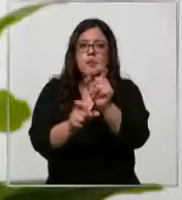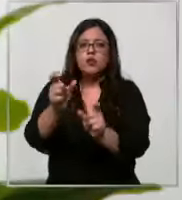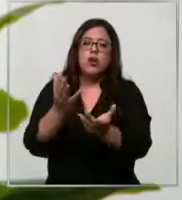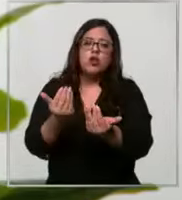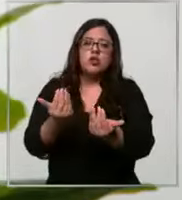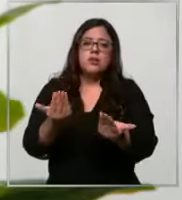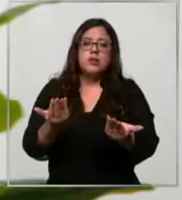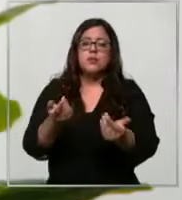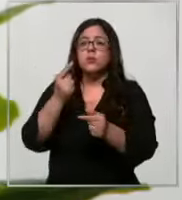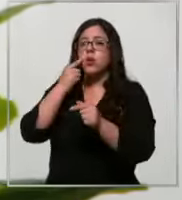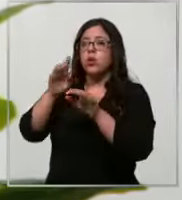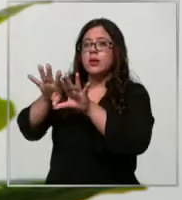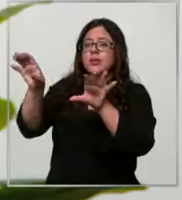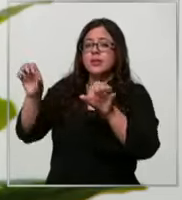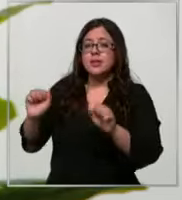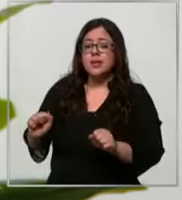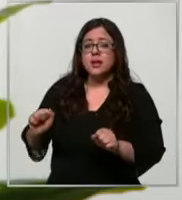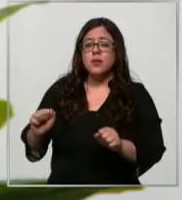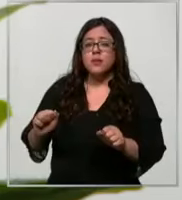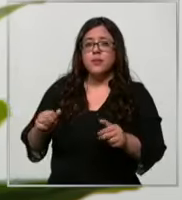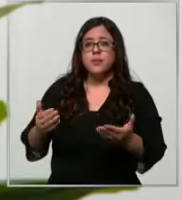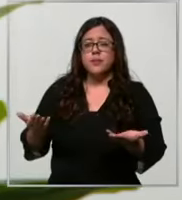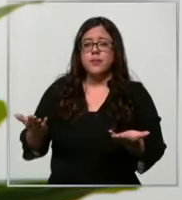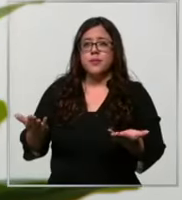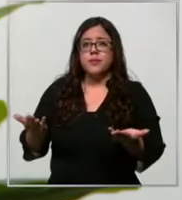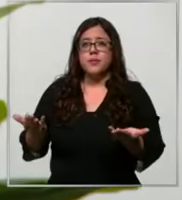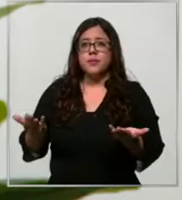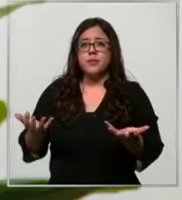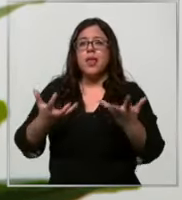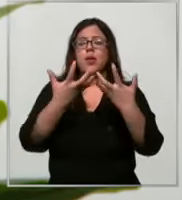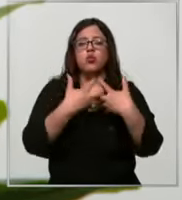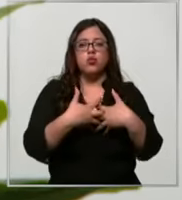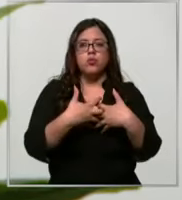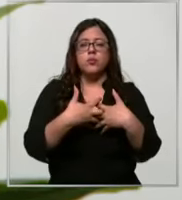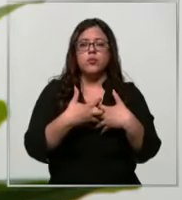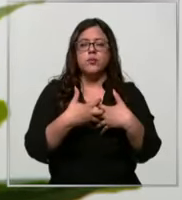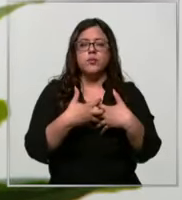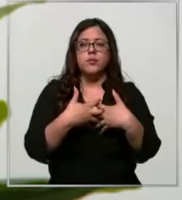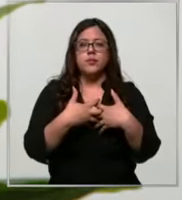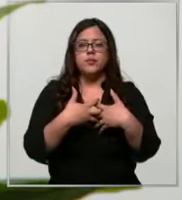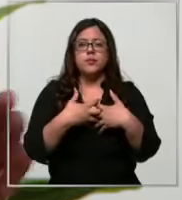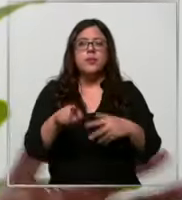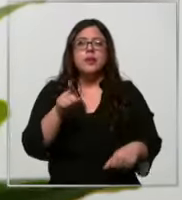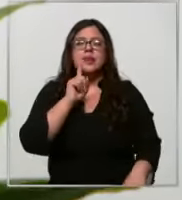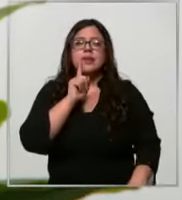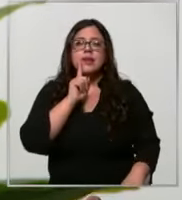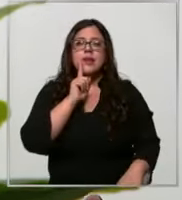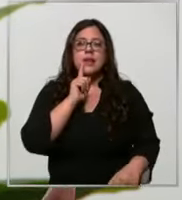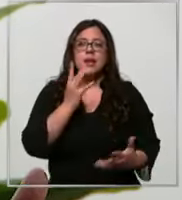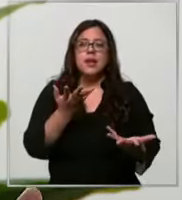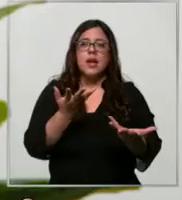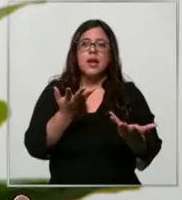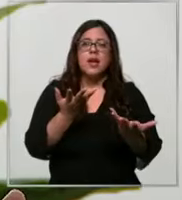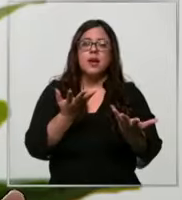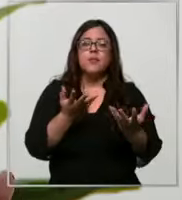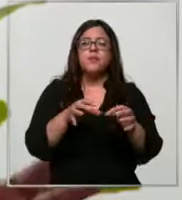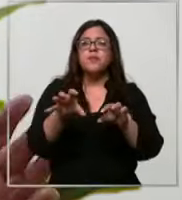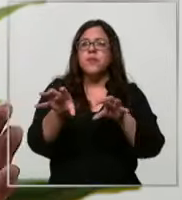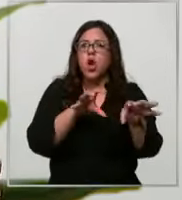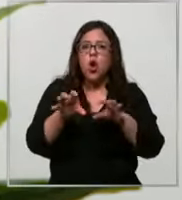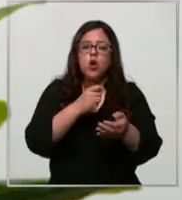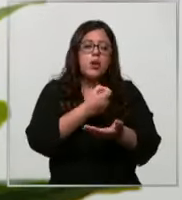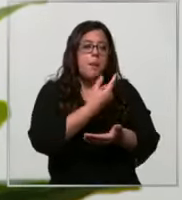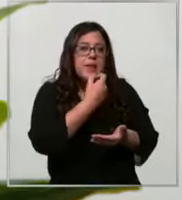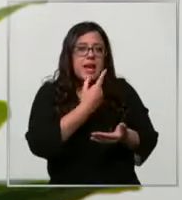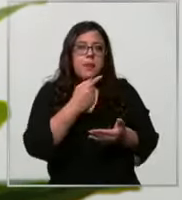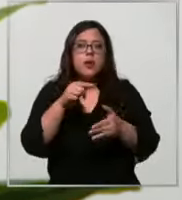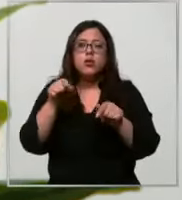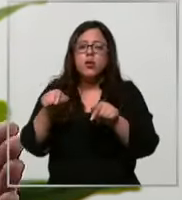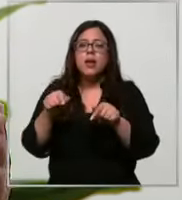el sistema es automático tiene una car de insumos y medicamentos que nosotros lo hemos ido llenando